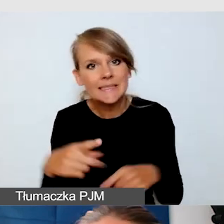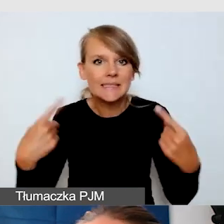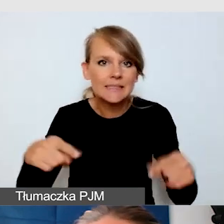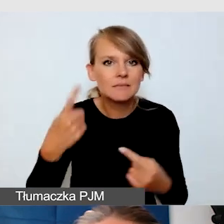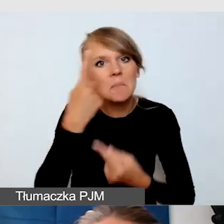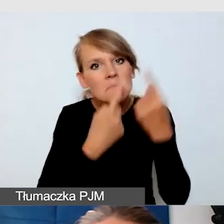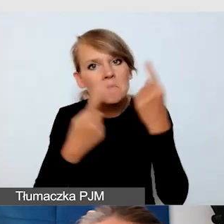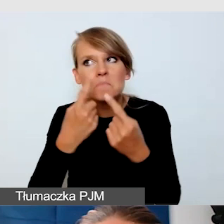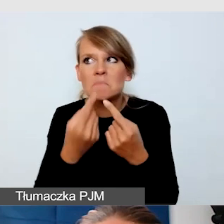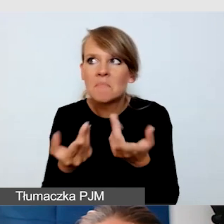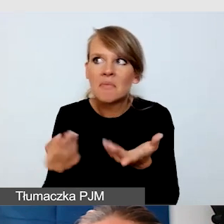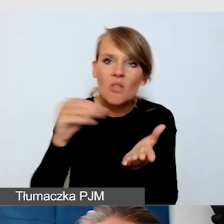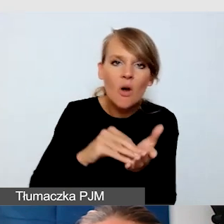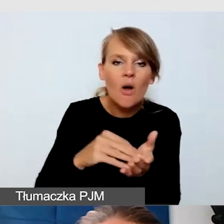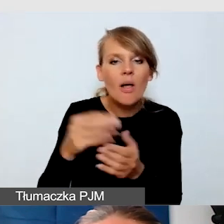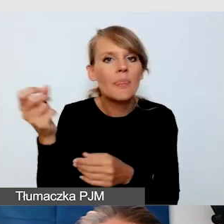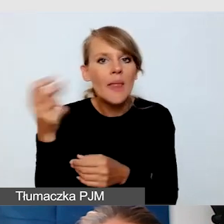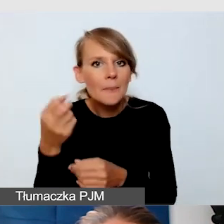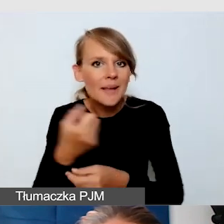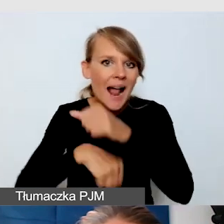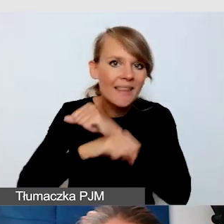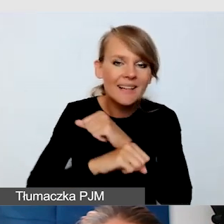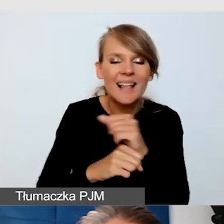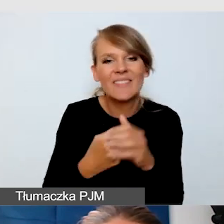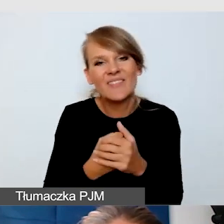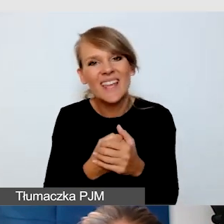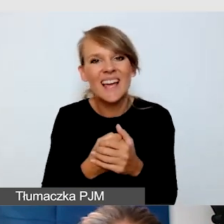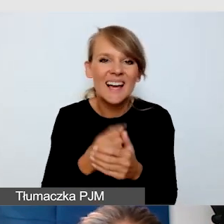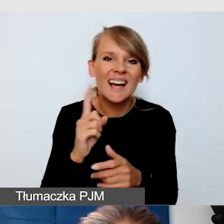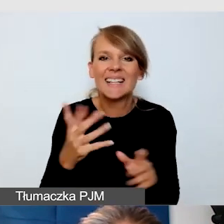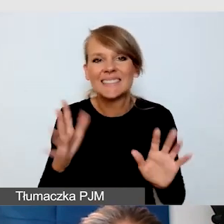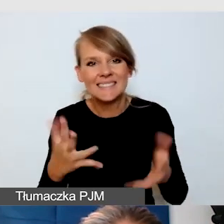ale to dalej nie pokazało tego, co jest kwintesencją.